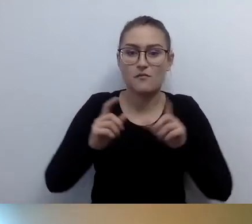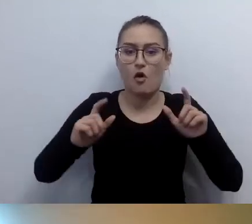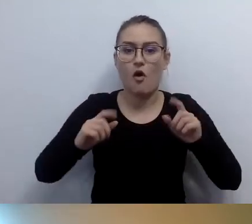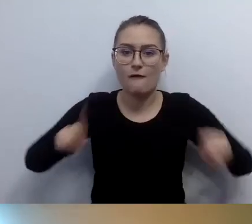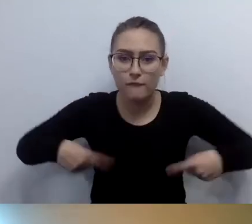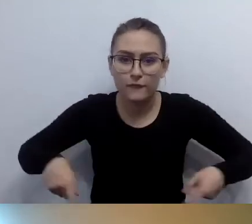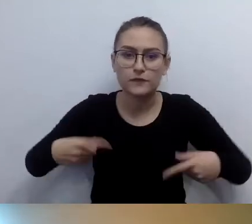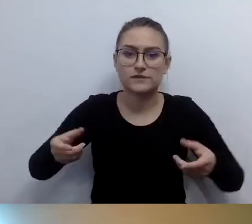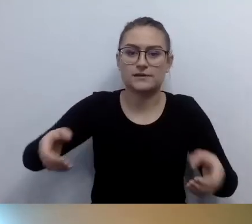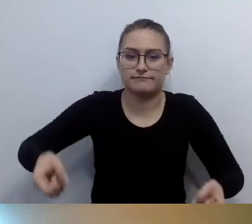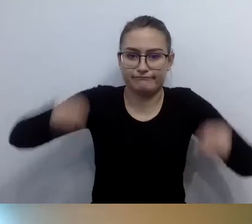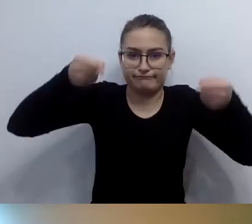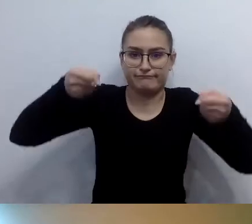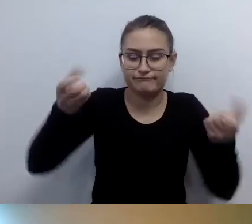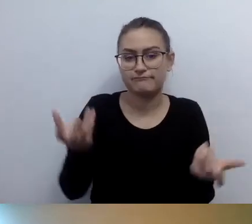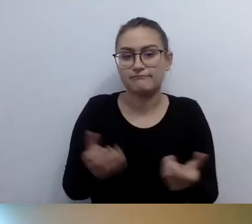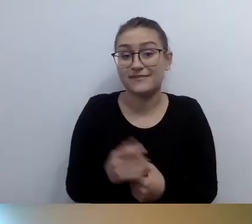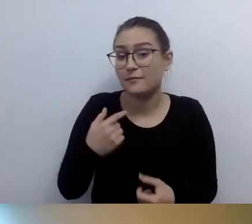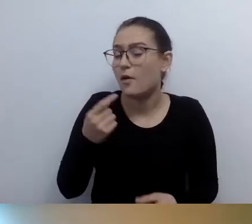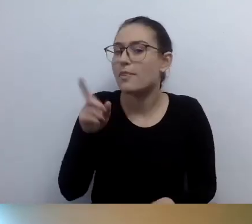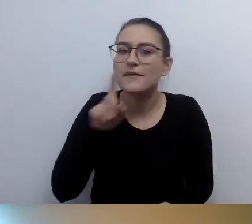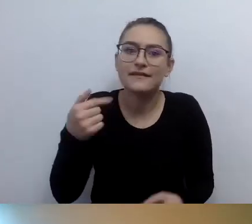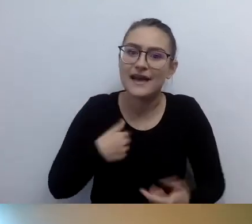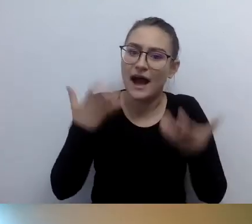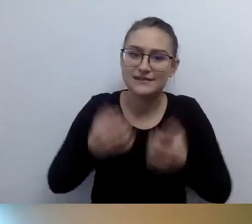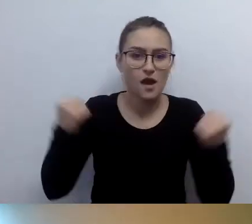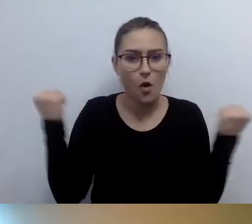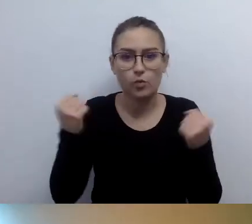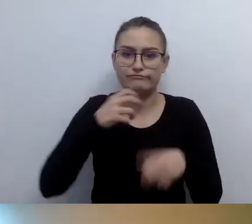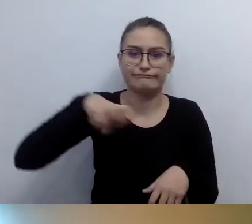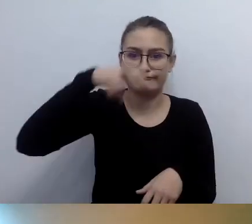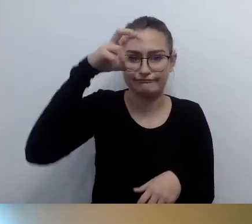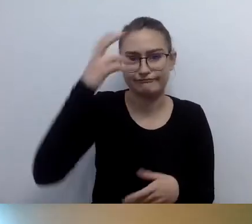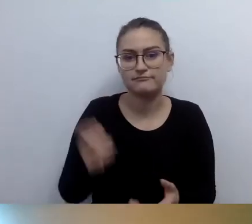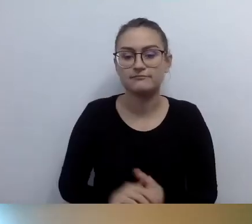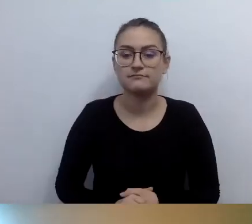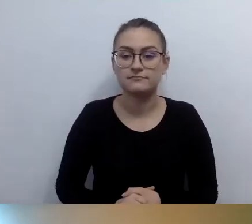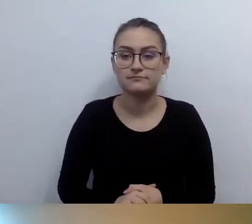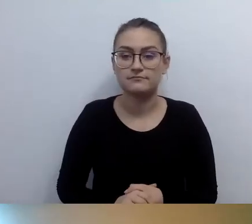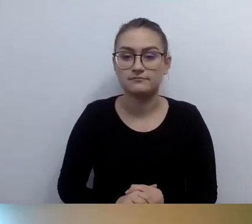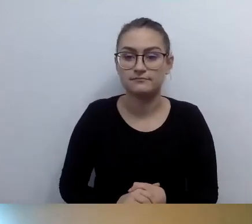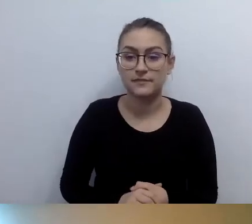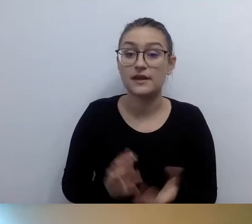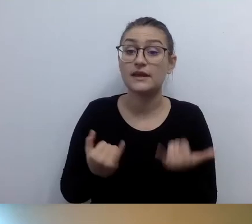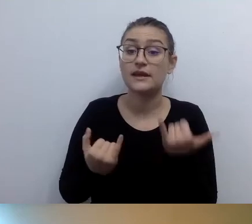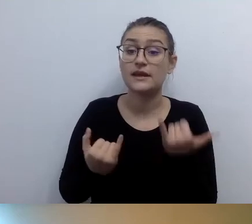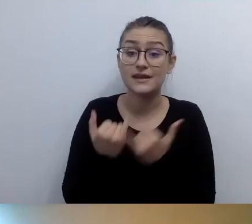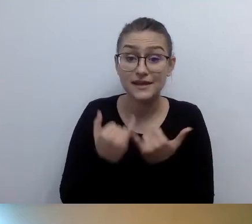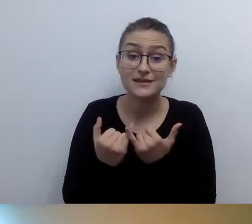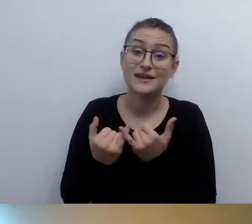Wówczas, jeżeli jest taka synergia, bariera architektoniczna nie ma znaczenia.